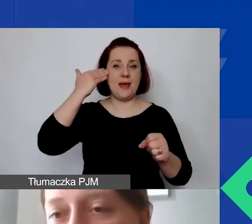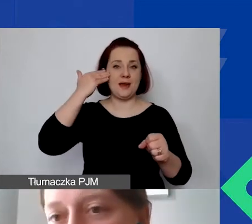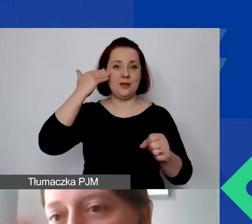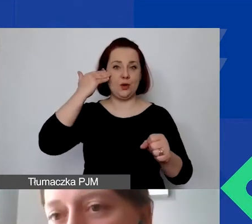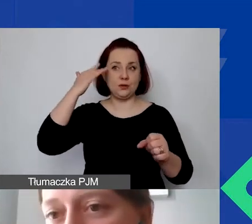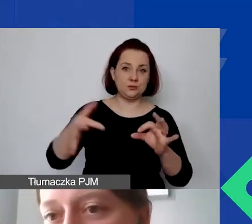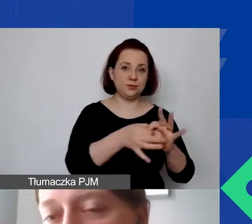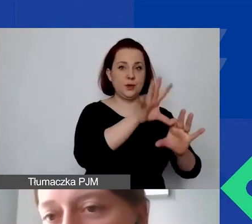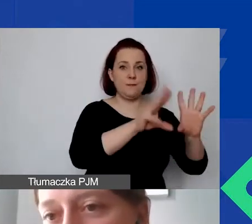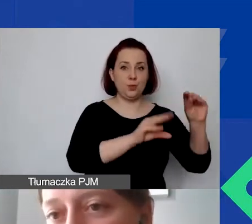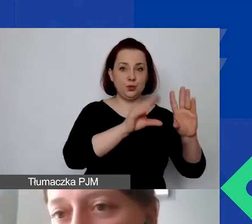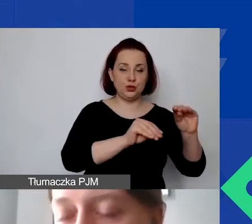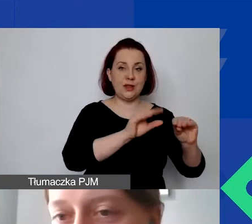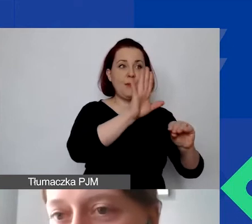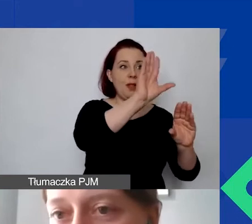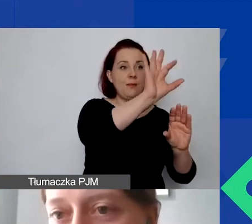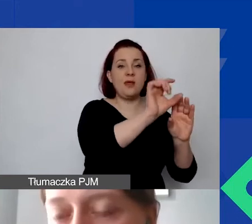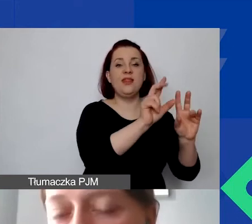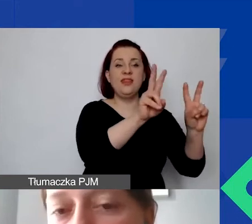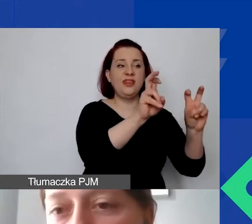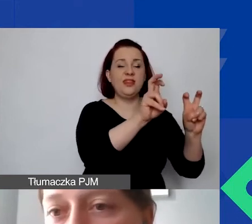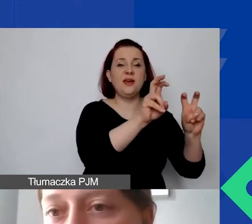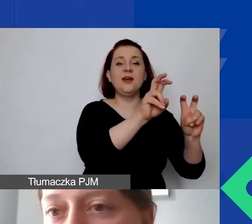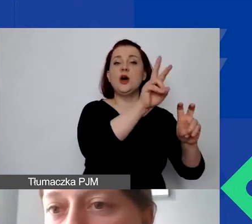potem są przenoszone, tytuł działania bezpośrednio do budżetu.